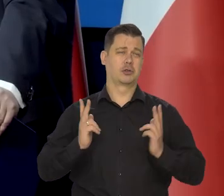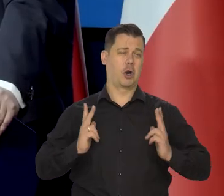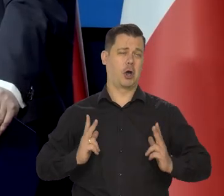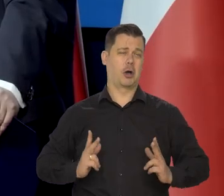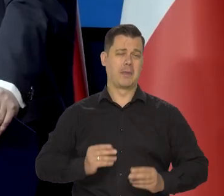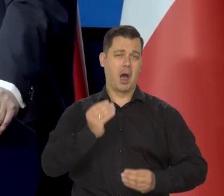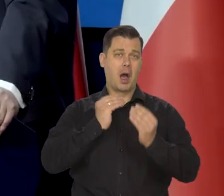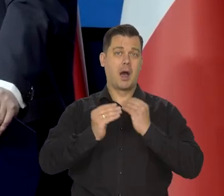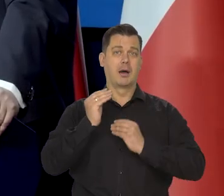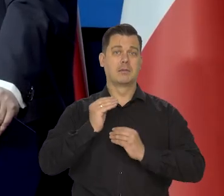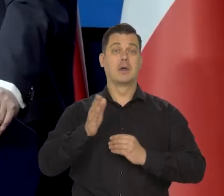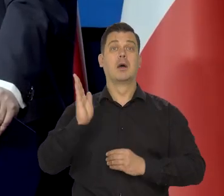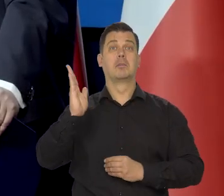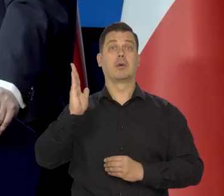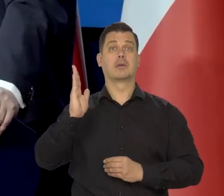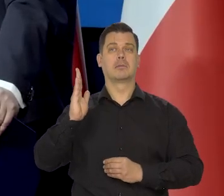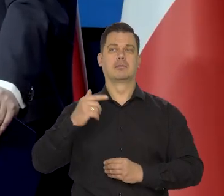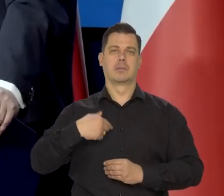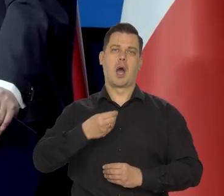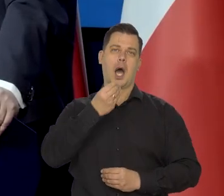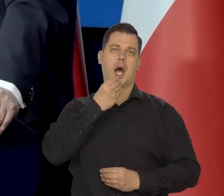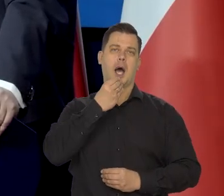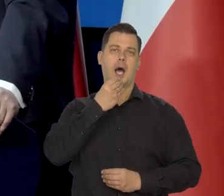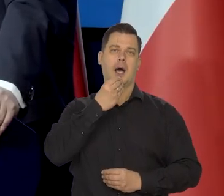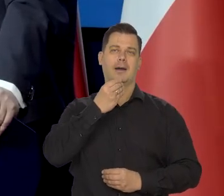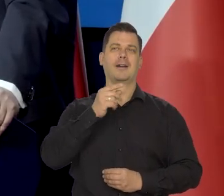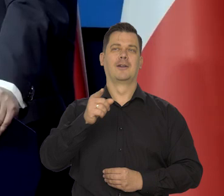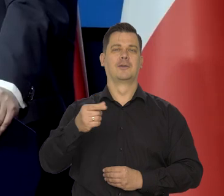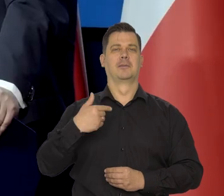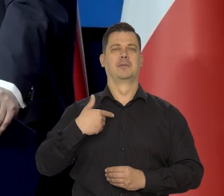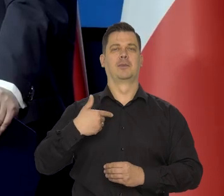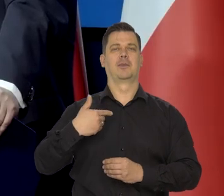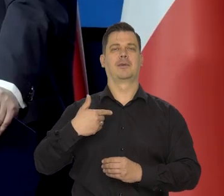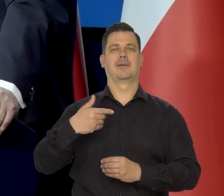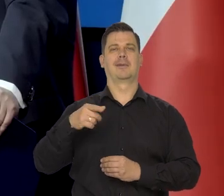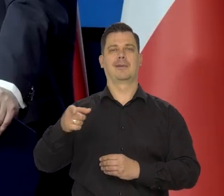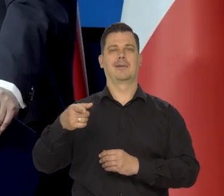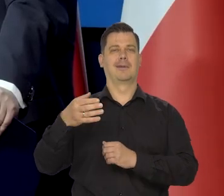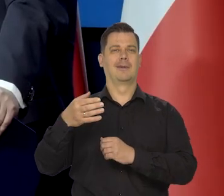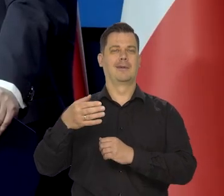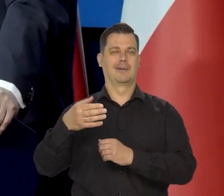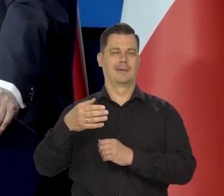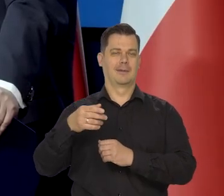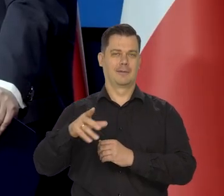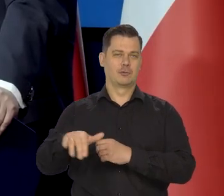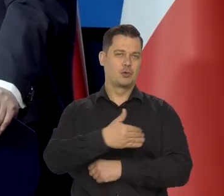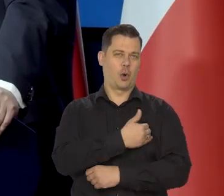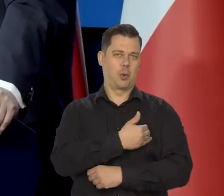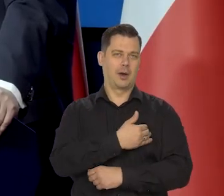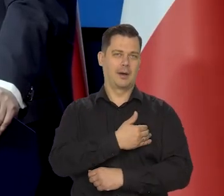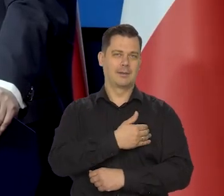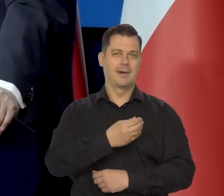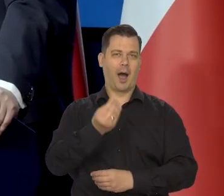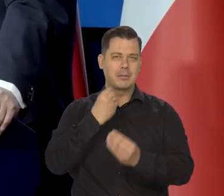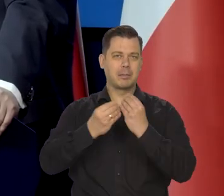Natomiast potem chodziłem na stołówkę NBP, a potem na stołówkę w szkole i na studiach.